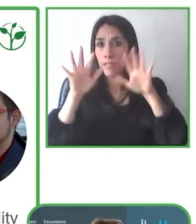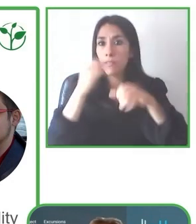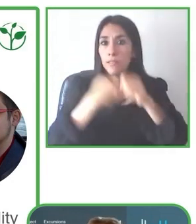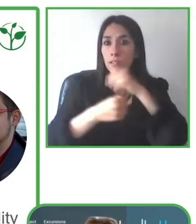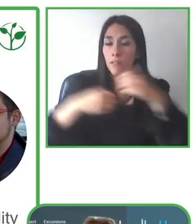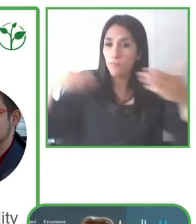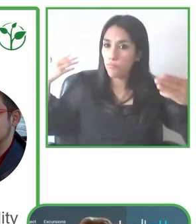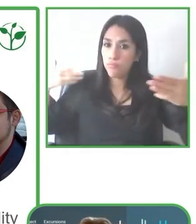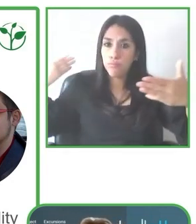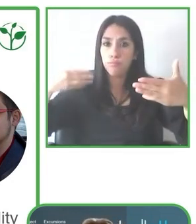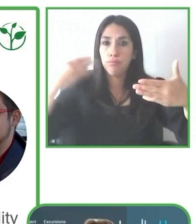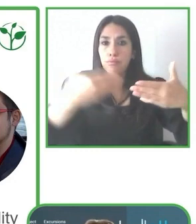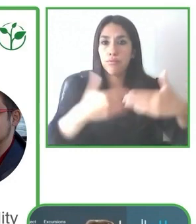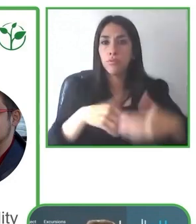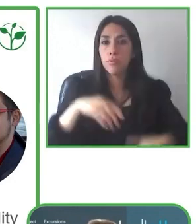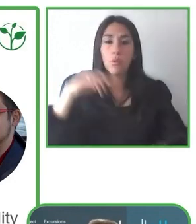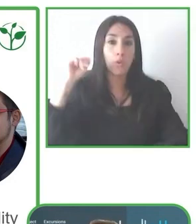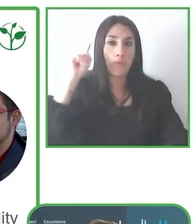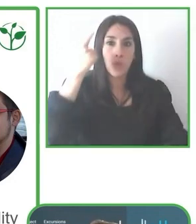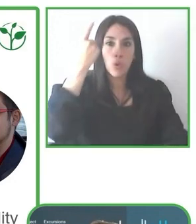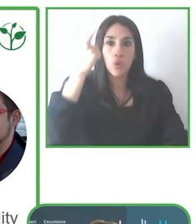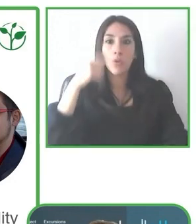seguro y pueda disfrutar también su experiencia.